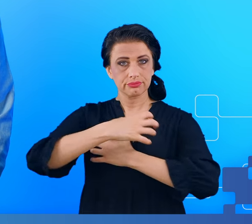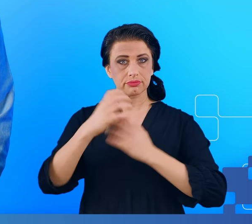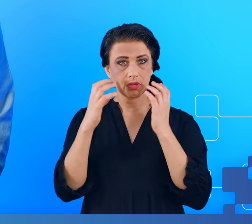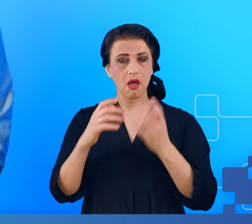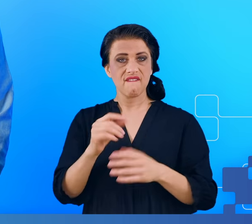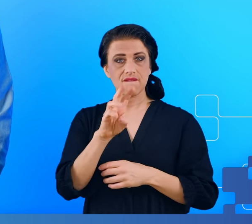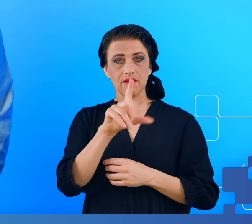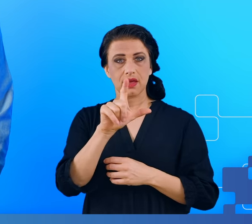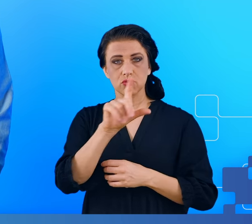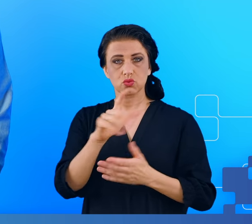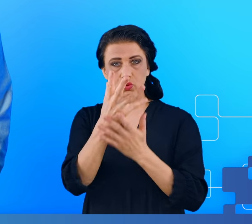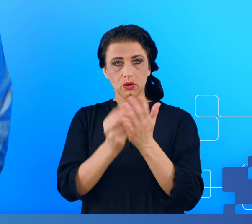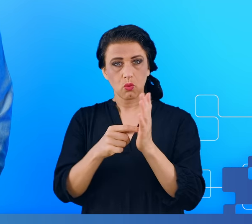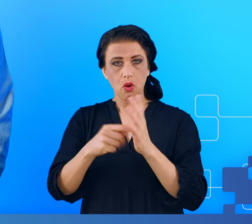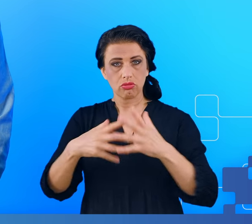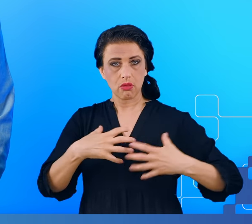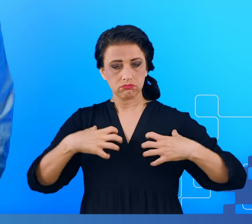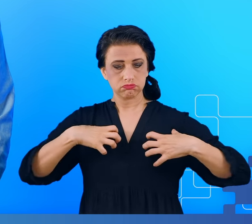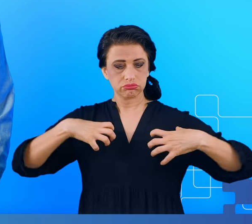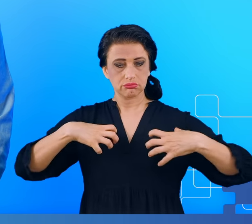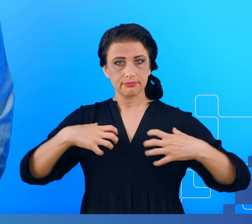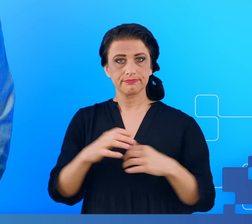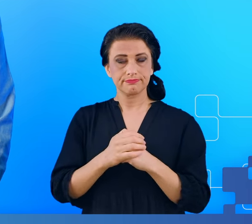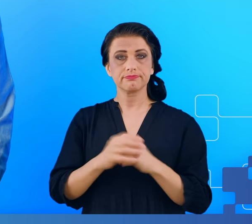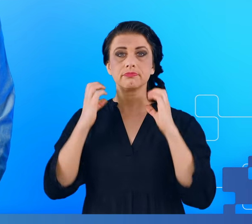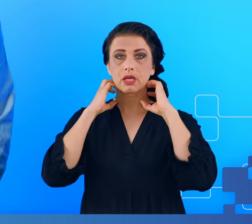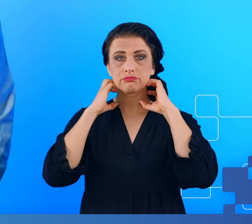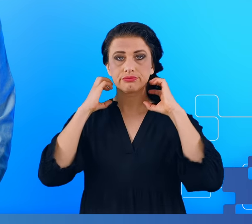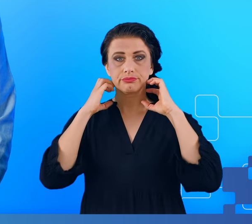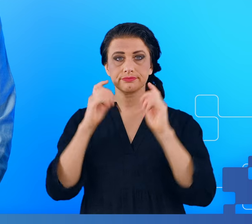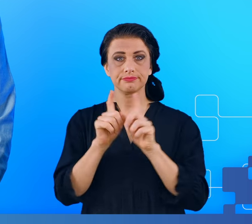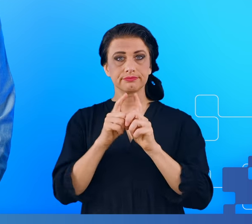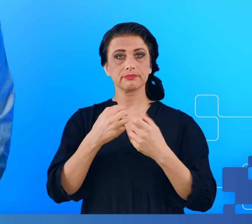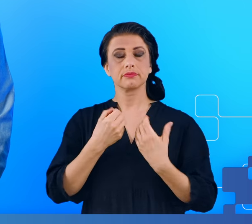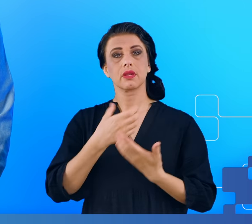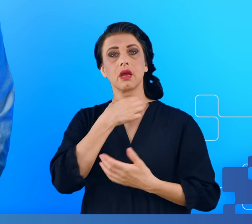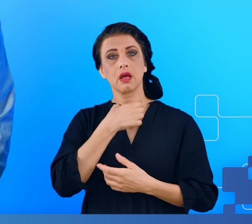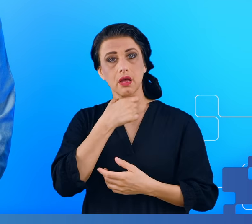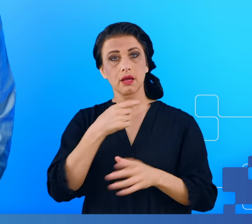takie zupełnie niespodziewane, jak bóle gardła czy gorączka, które pojawiają się zwykle np.